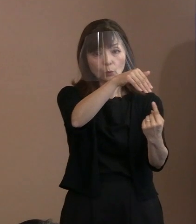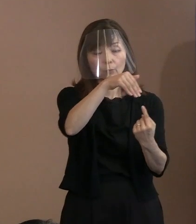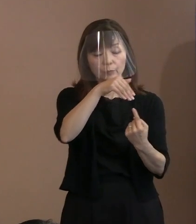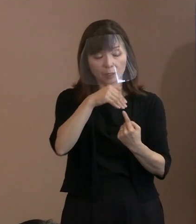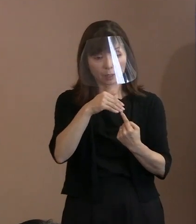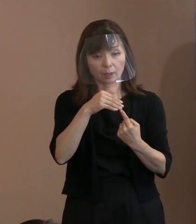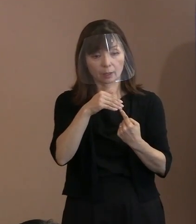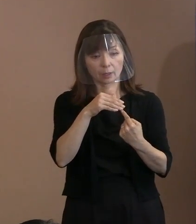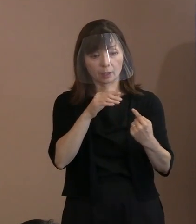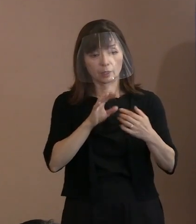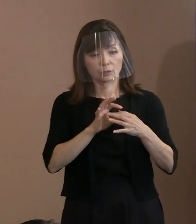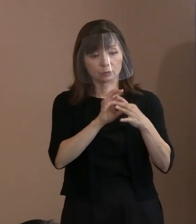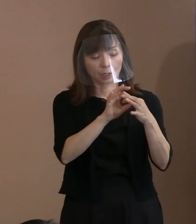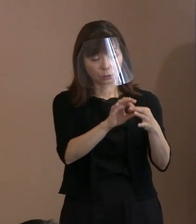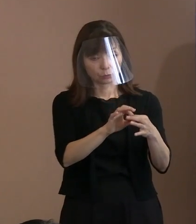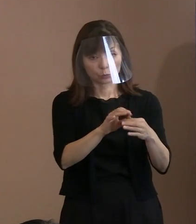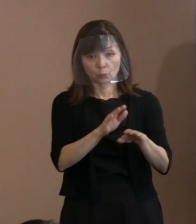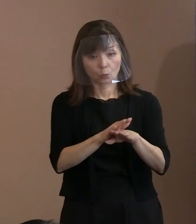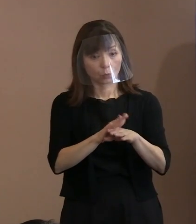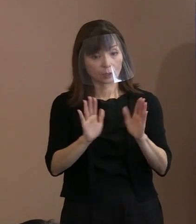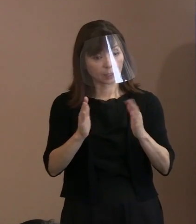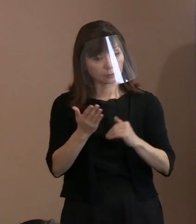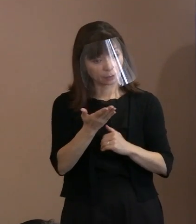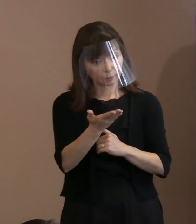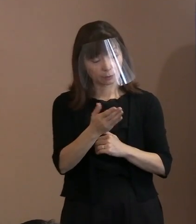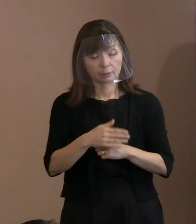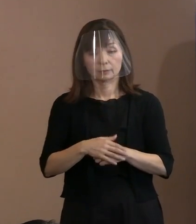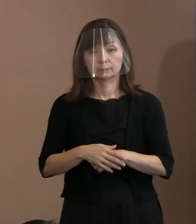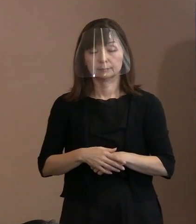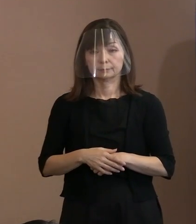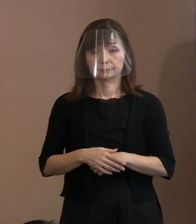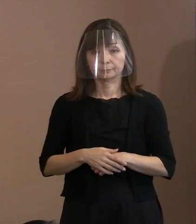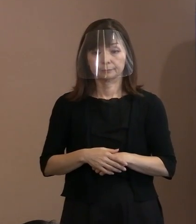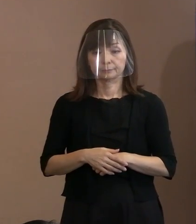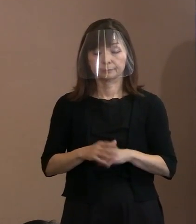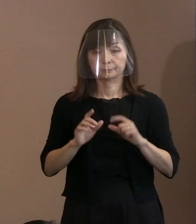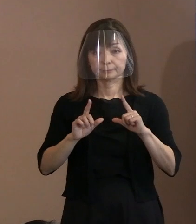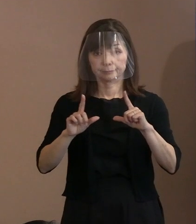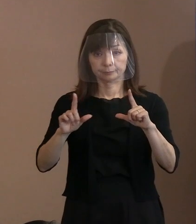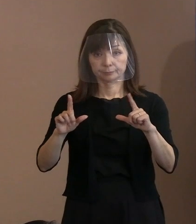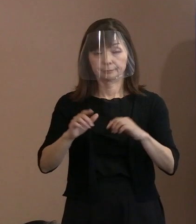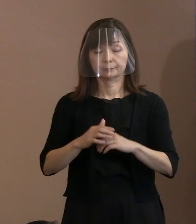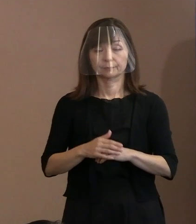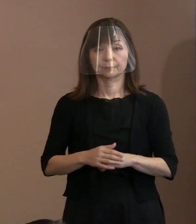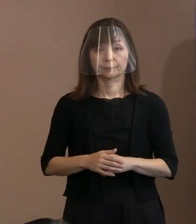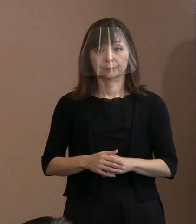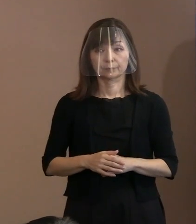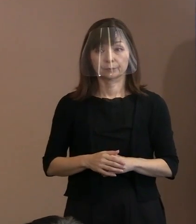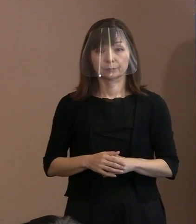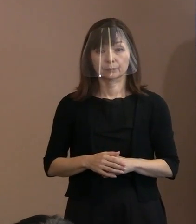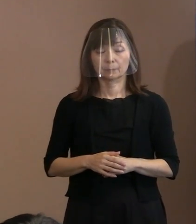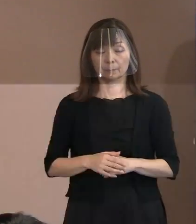(市長)そちらの方につきましては､ あとの対応ですけど､